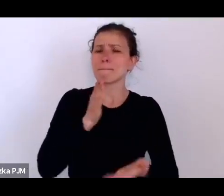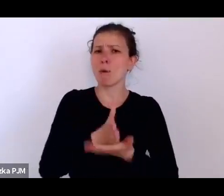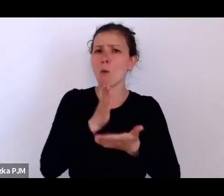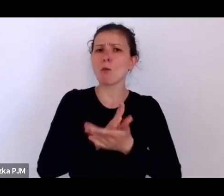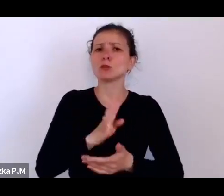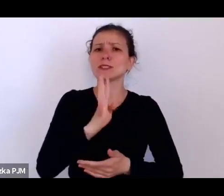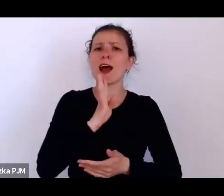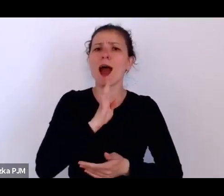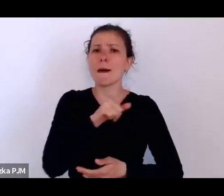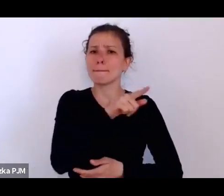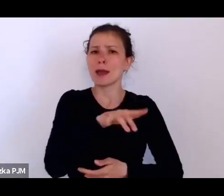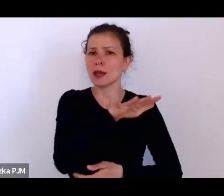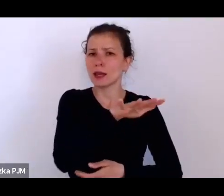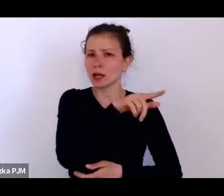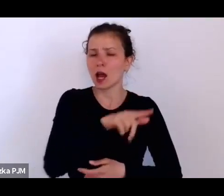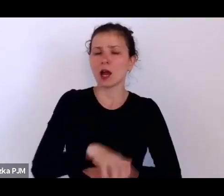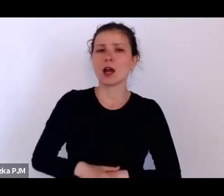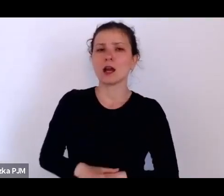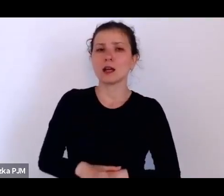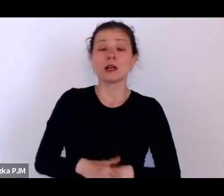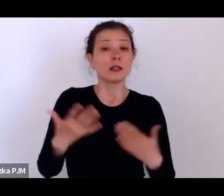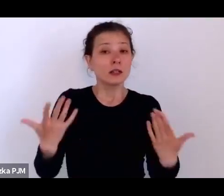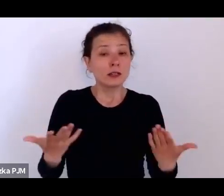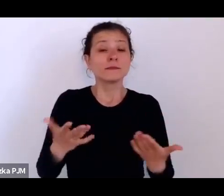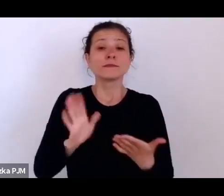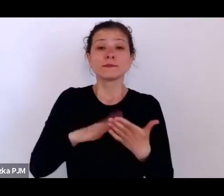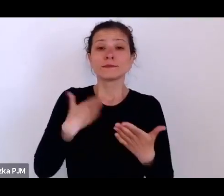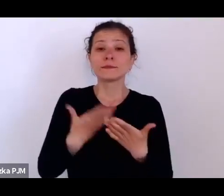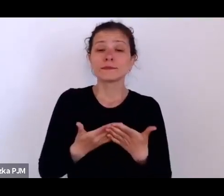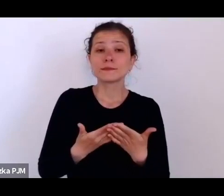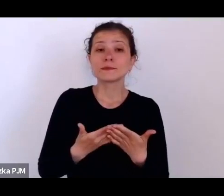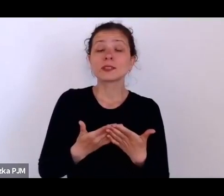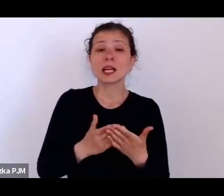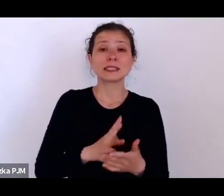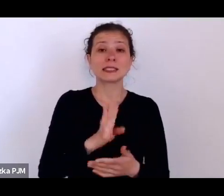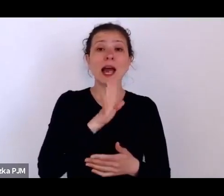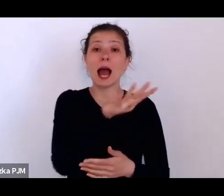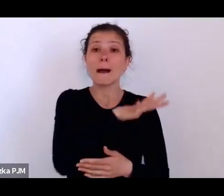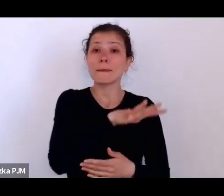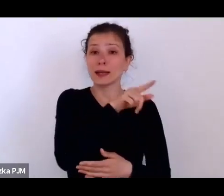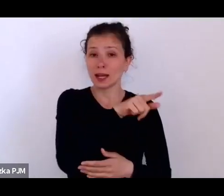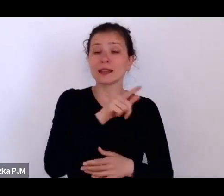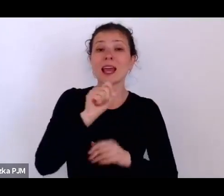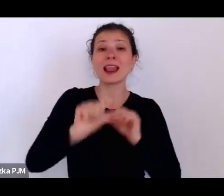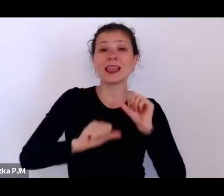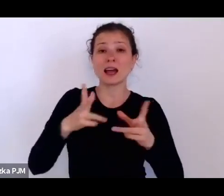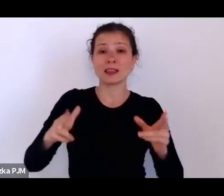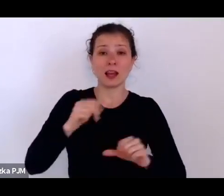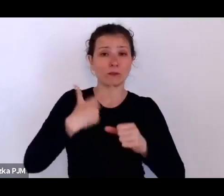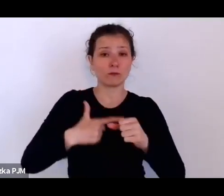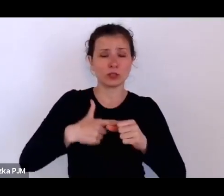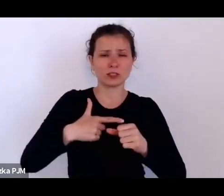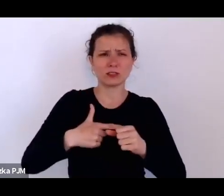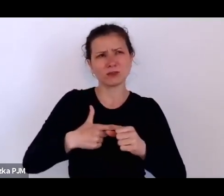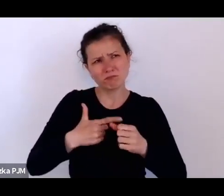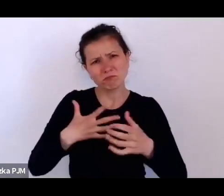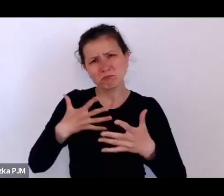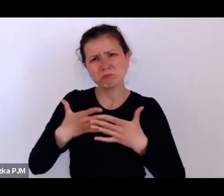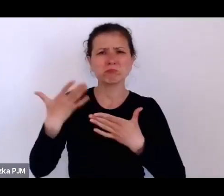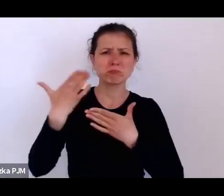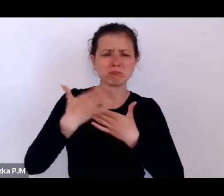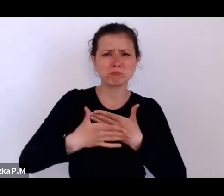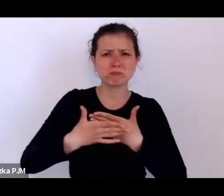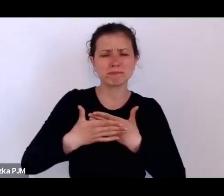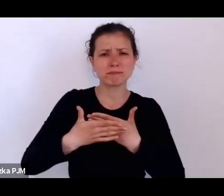Do tego stopnia, że np. kiedy Amerykanie w latach 20. czy pod koniec lat 10.